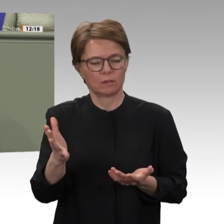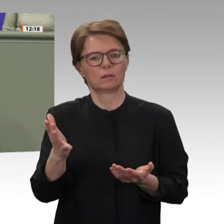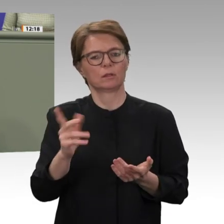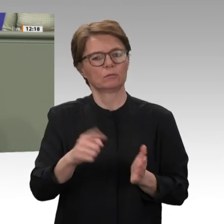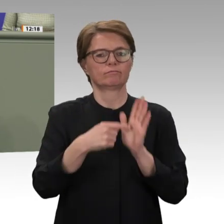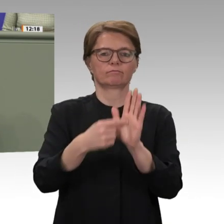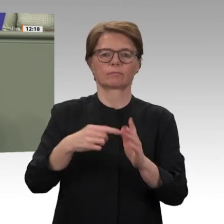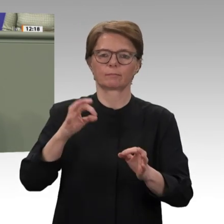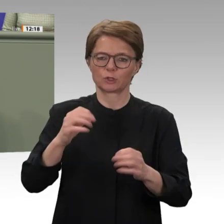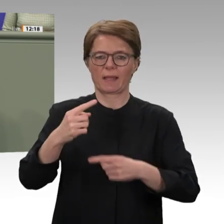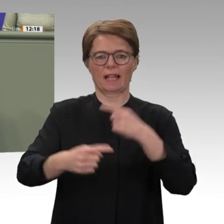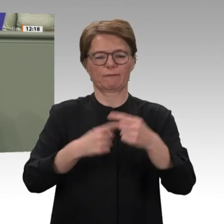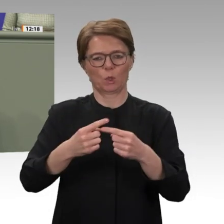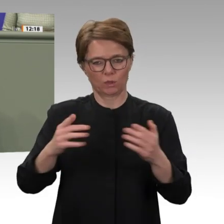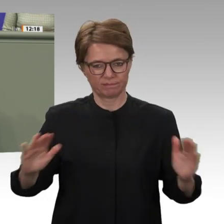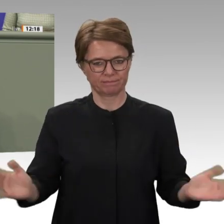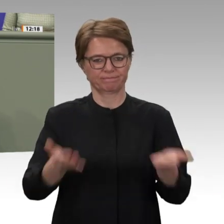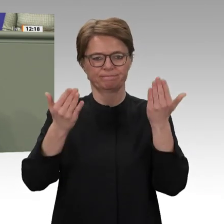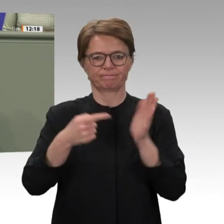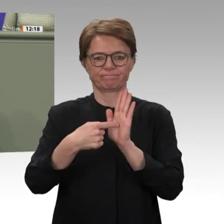unser aller Dank. Hierzu